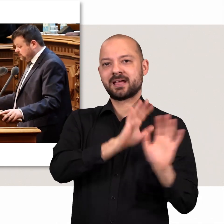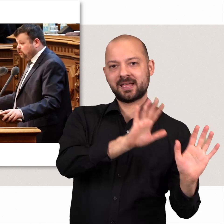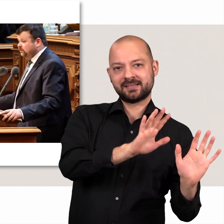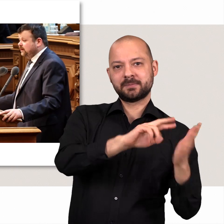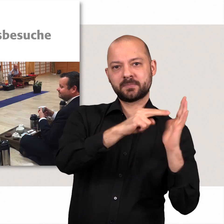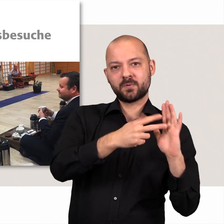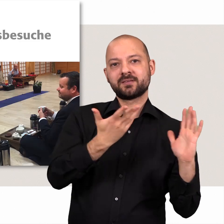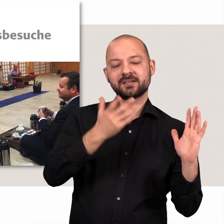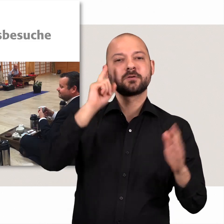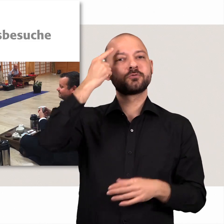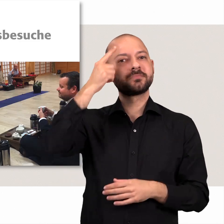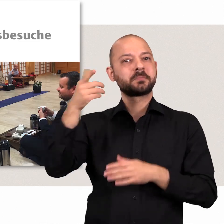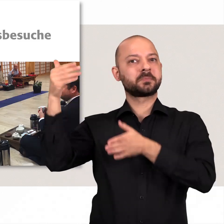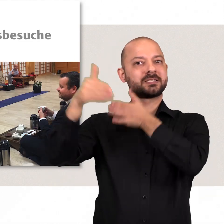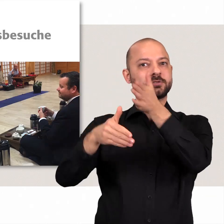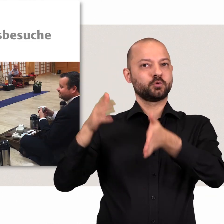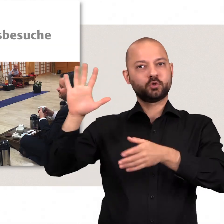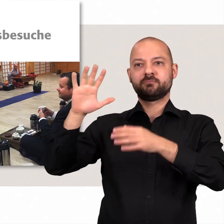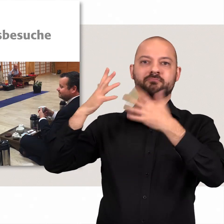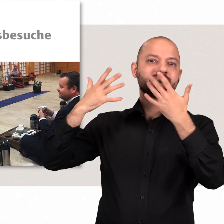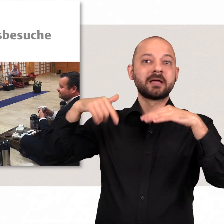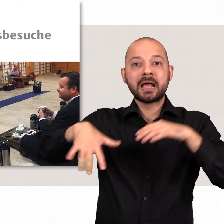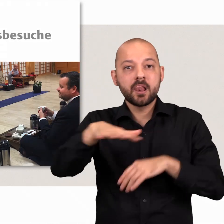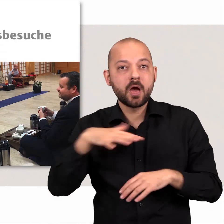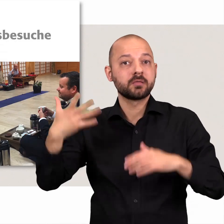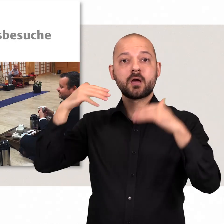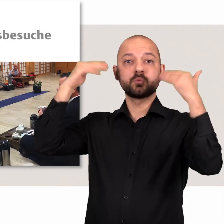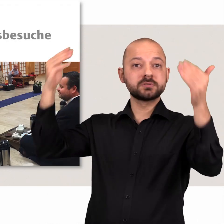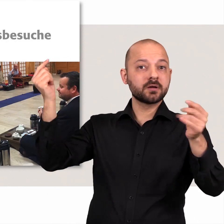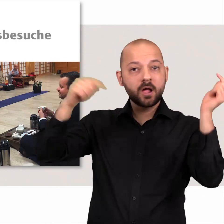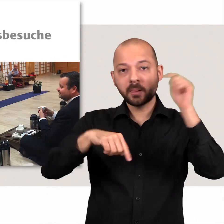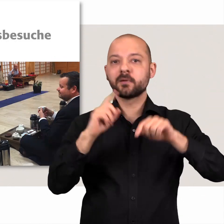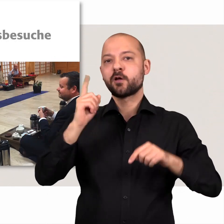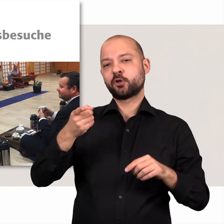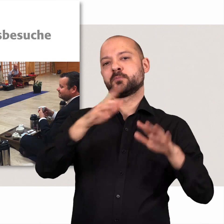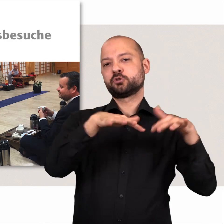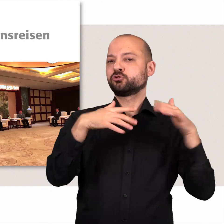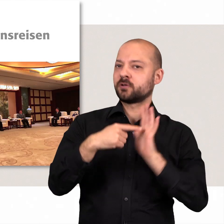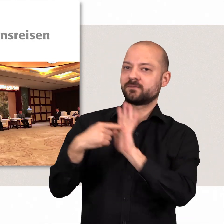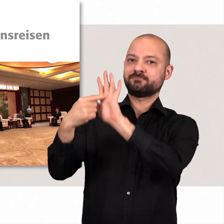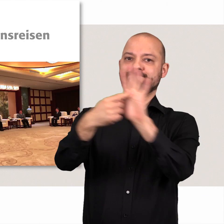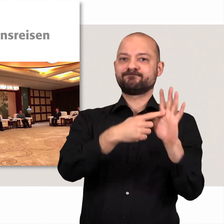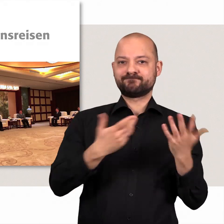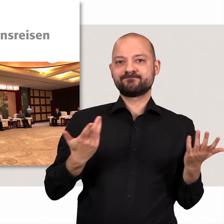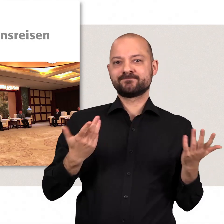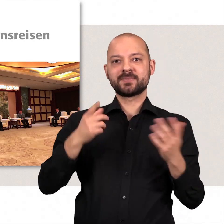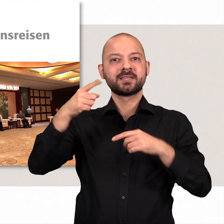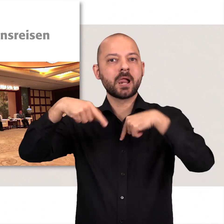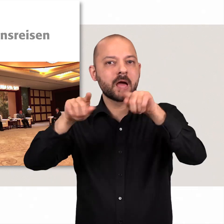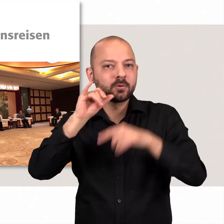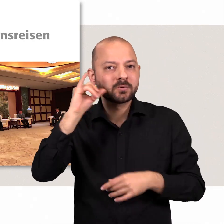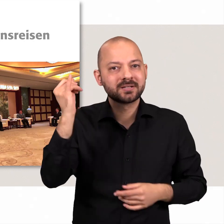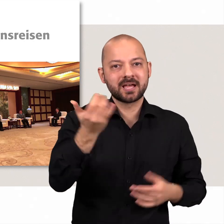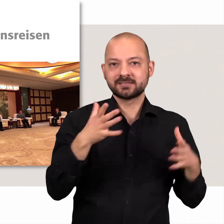Bei Besuchen aus dem In- und Ausland tritt die Bürgerschaft als Ganzes auf. Ebenso bei Delegationsreisen.